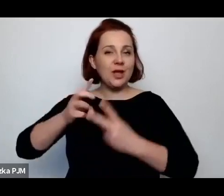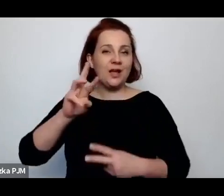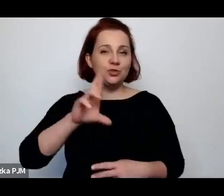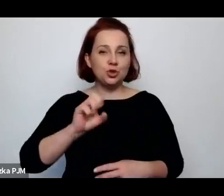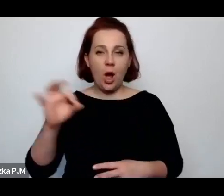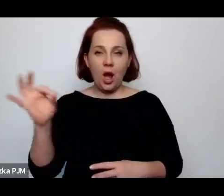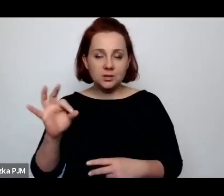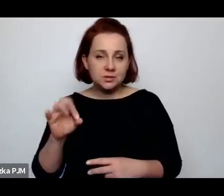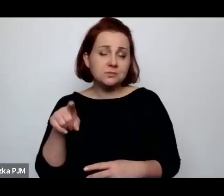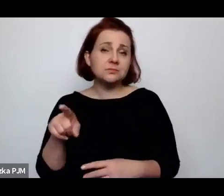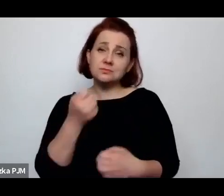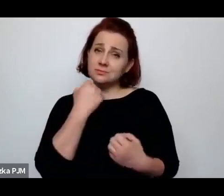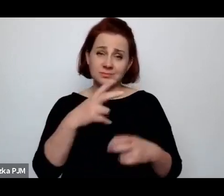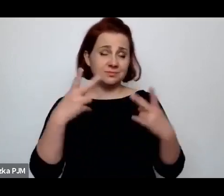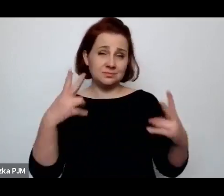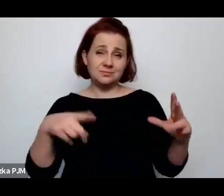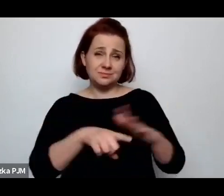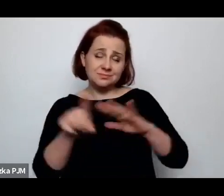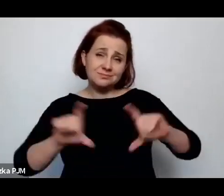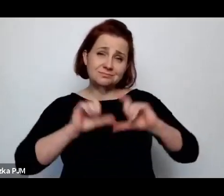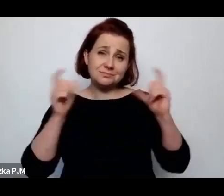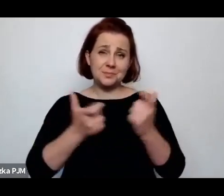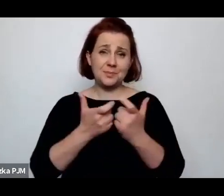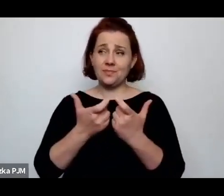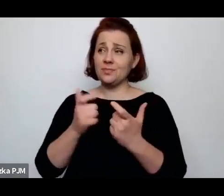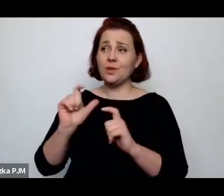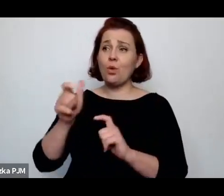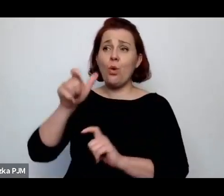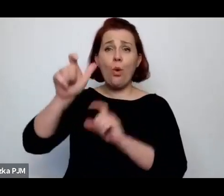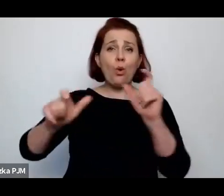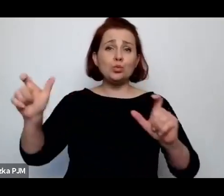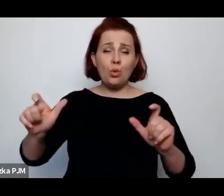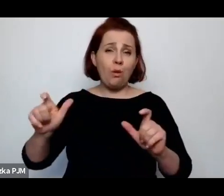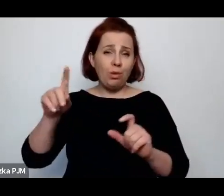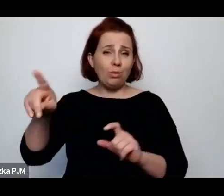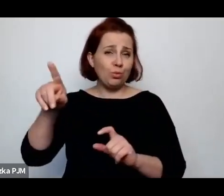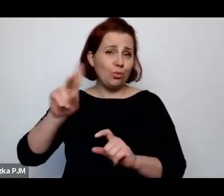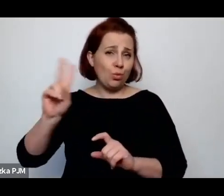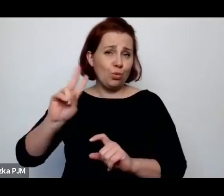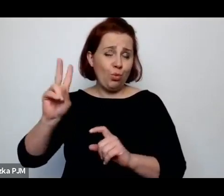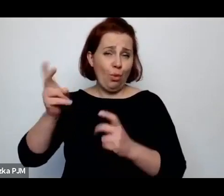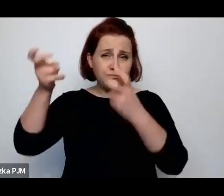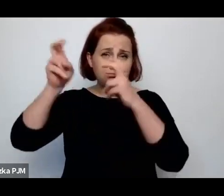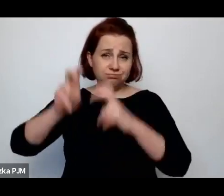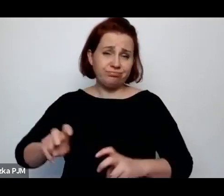dla całej twórczości non-fiction i całego reportażu.